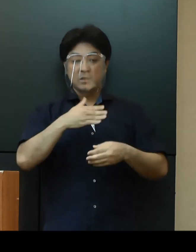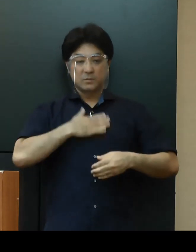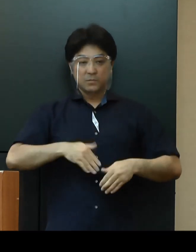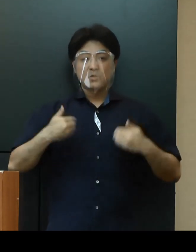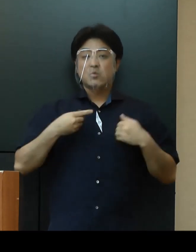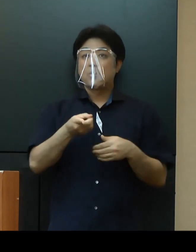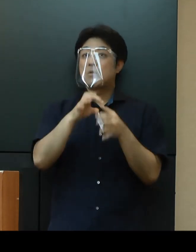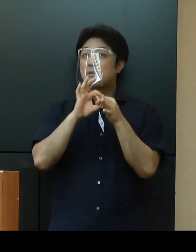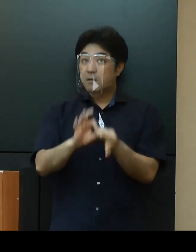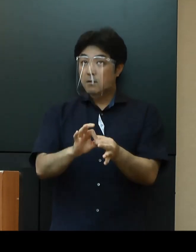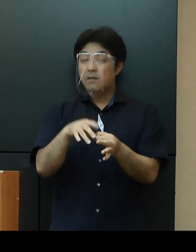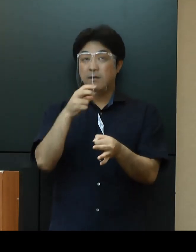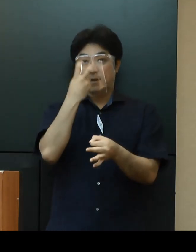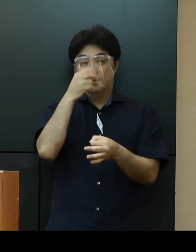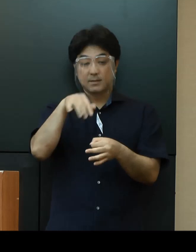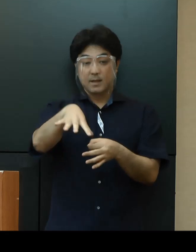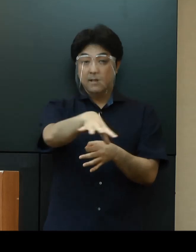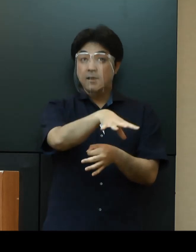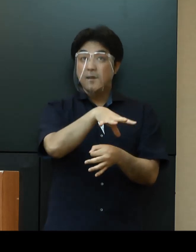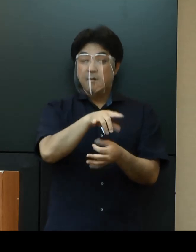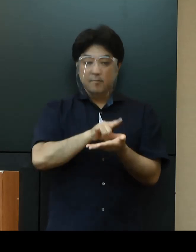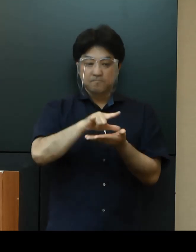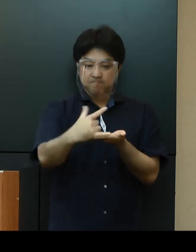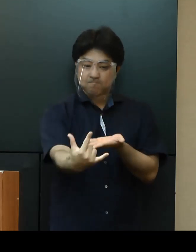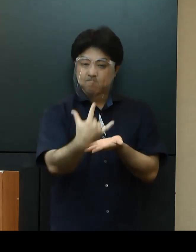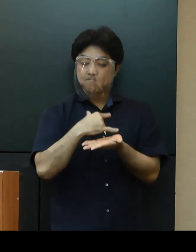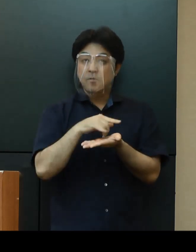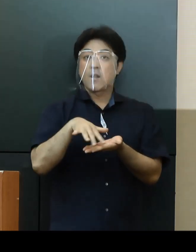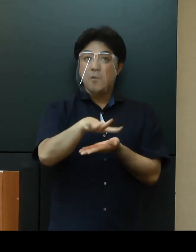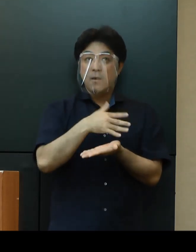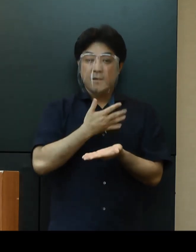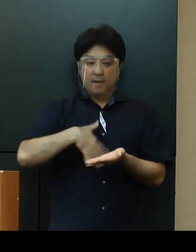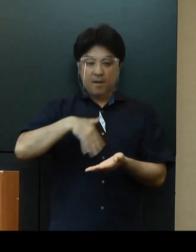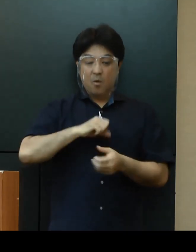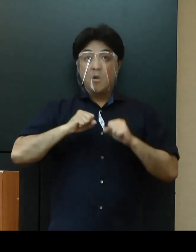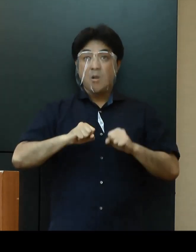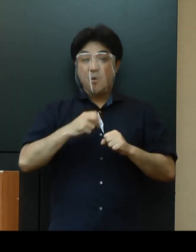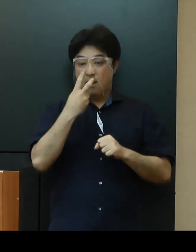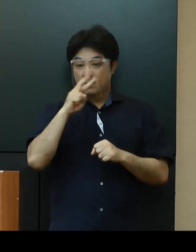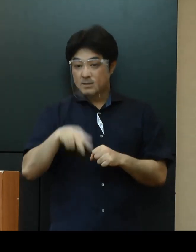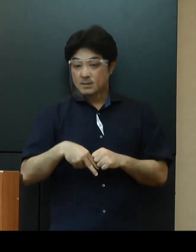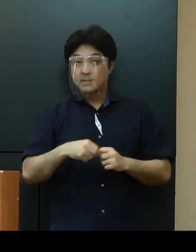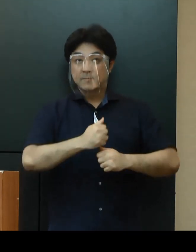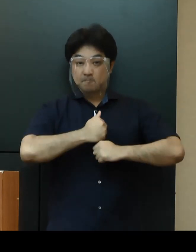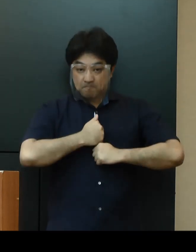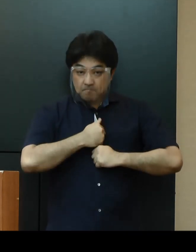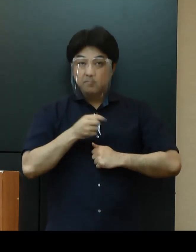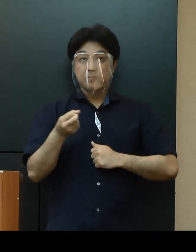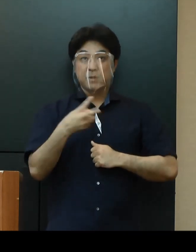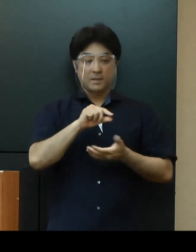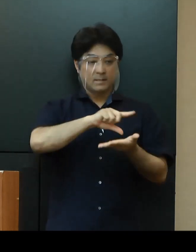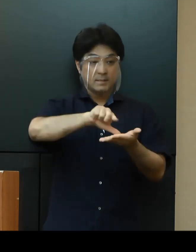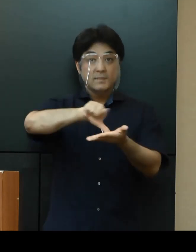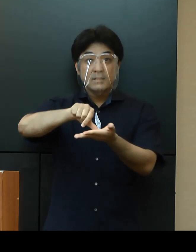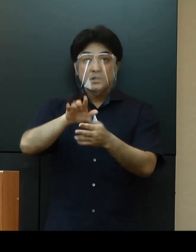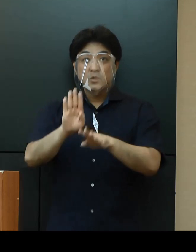感染が拡大している地域との往来は、健康管理に十分留意をし、各地域の感染状況も確認の上